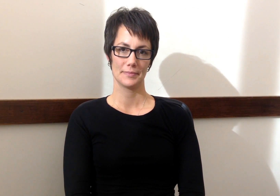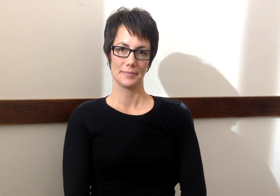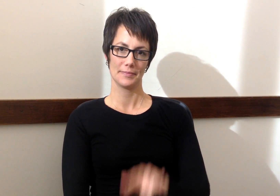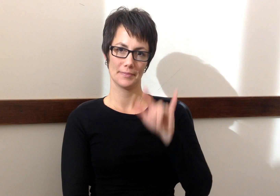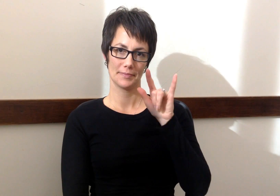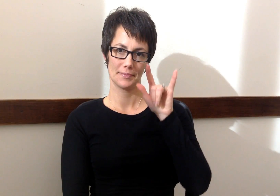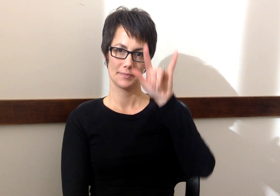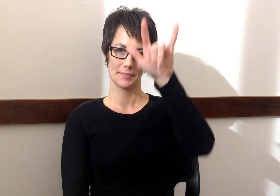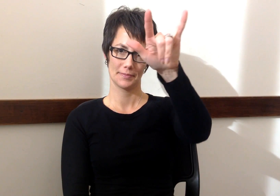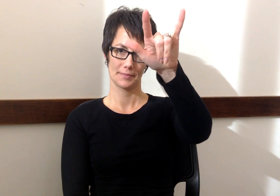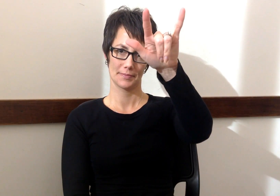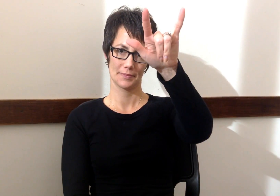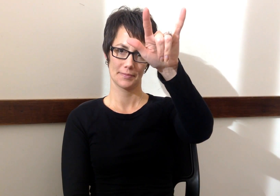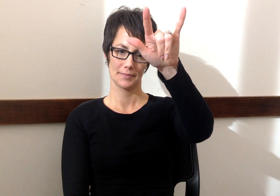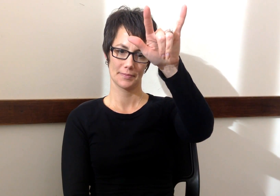Avion - Airplane